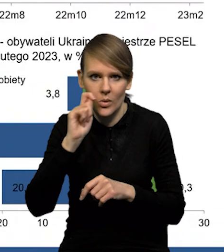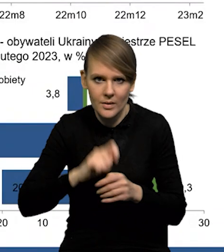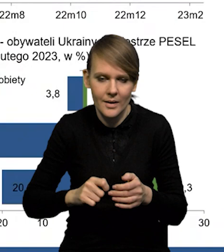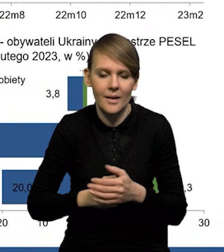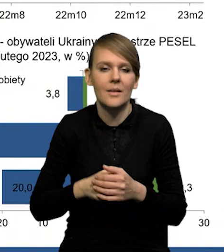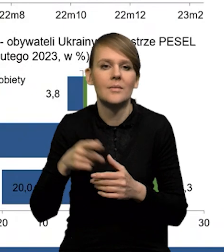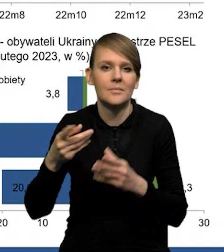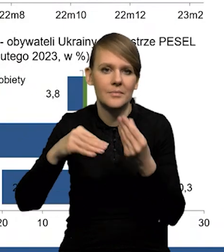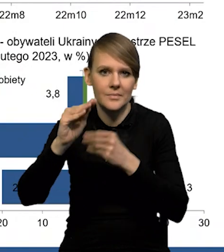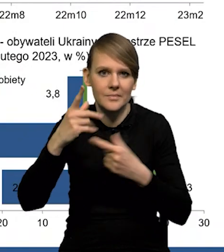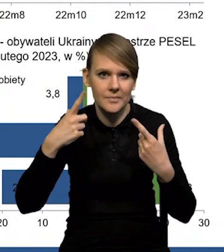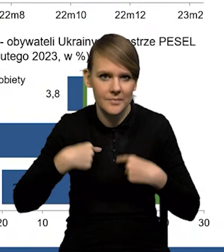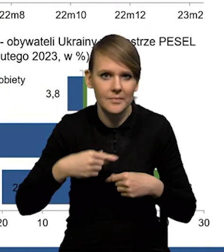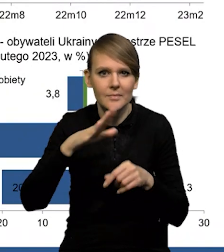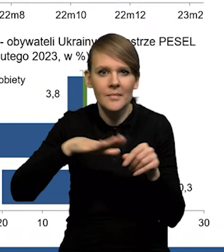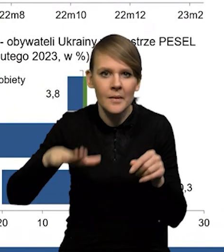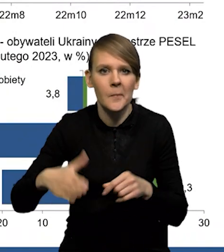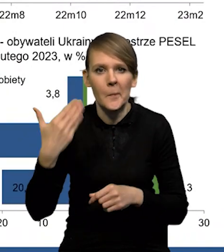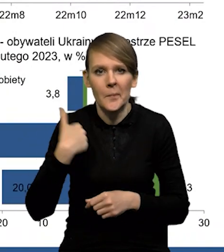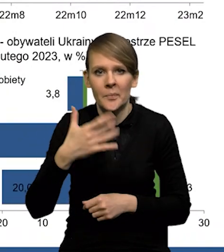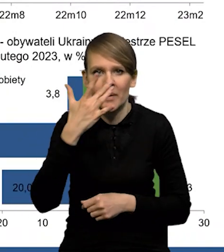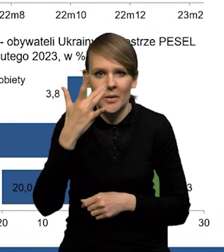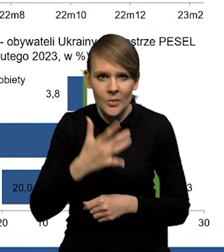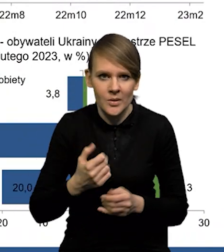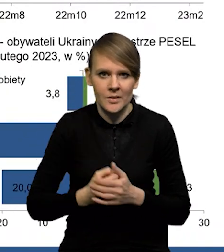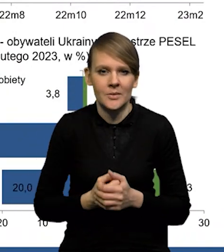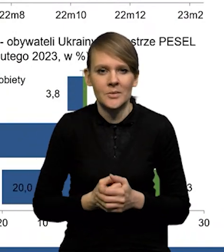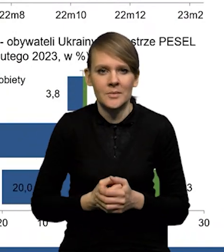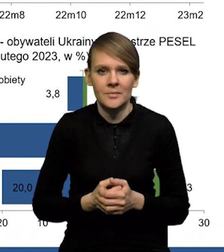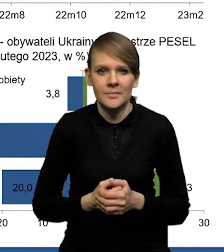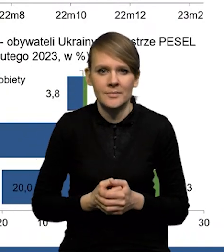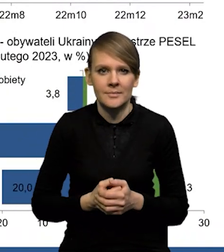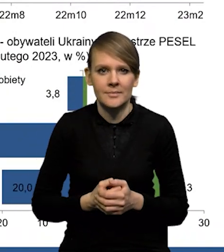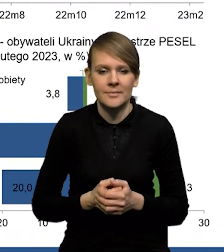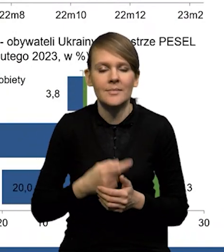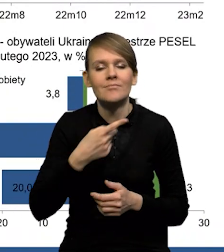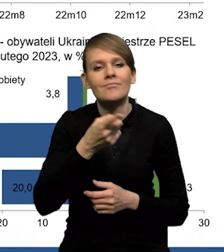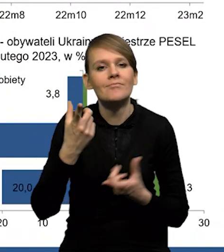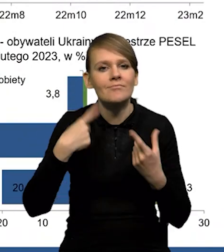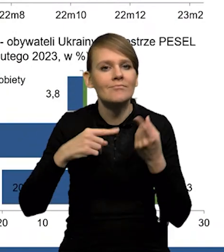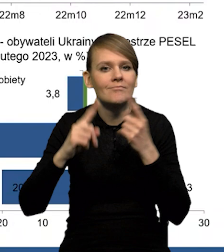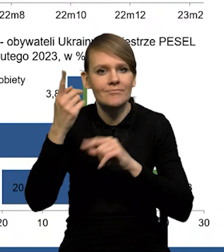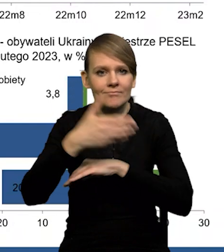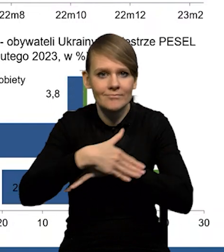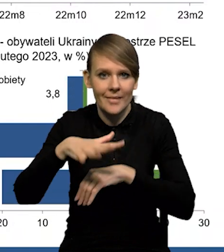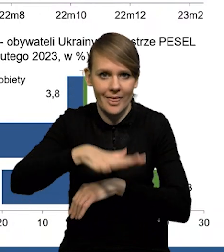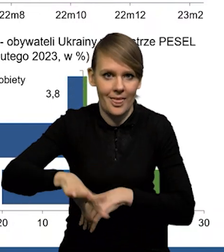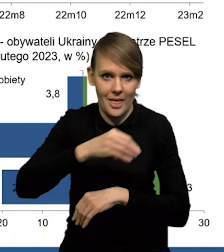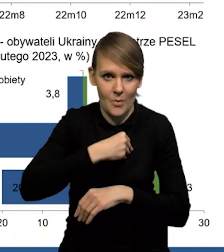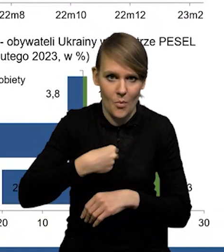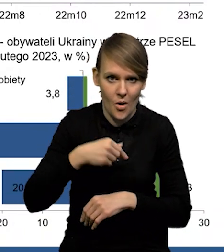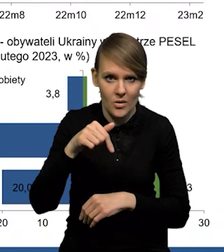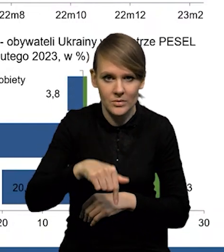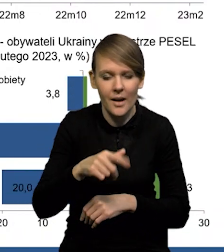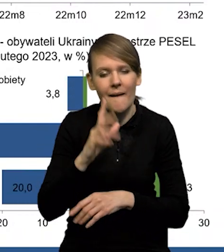no i rosnąca liczba osób narodowości białoruskiej. Teraz cudzoziemców na terenie Polski szacujemy,